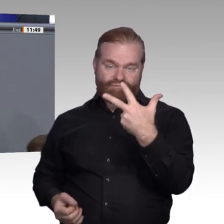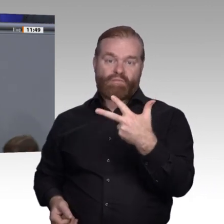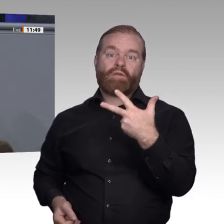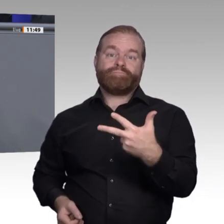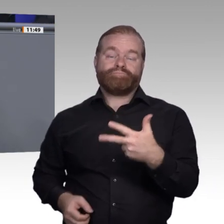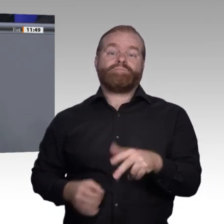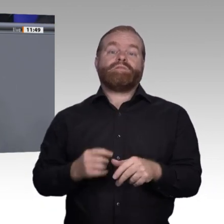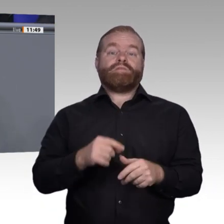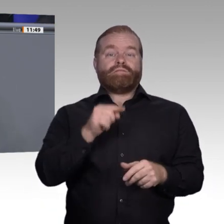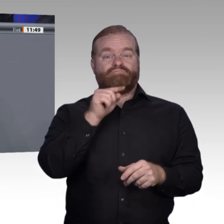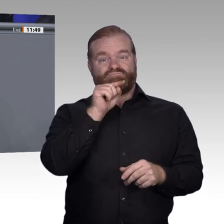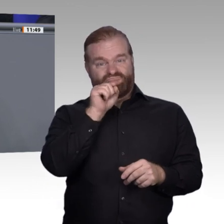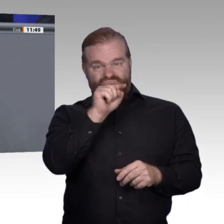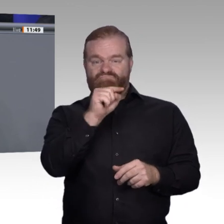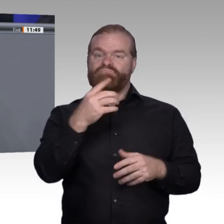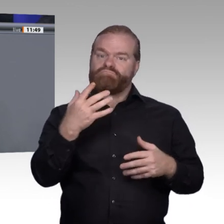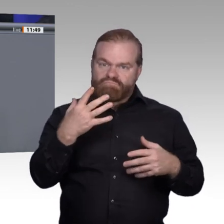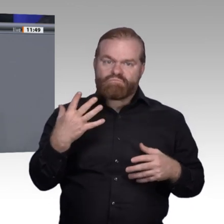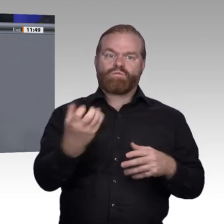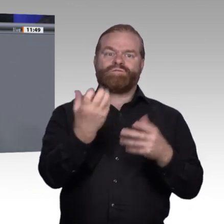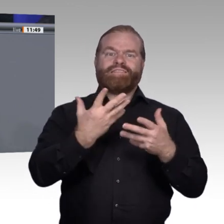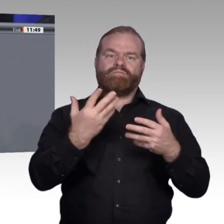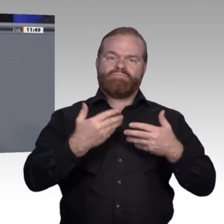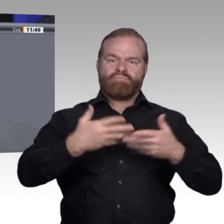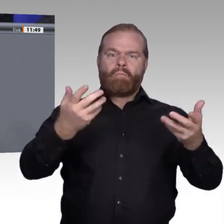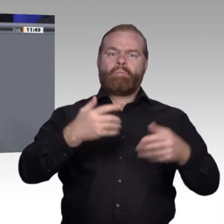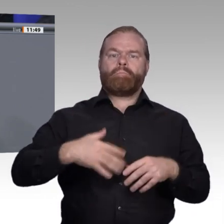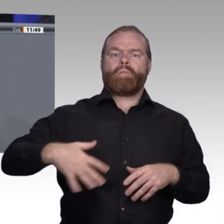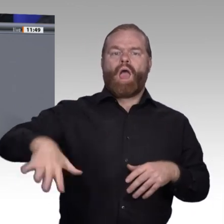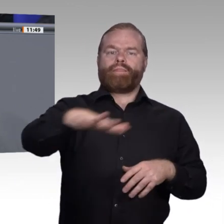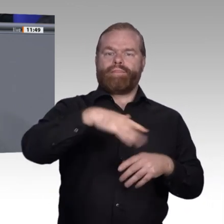und vor allem auch durch gute Bezahlung auf Grundlage einer guten Berufsbildung